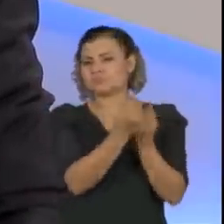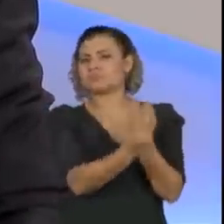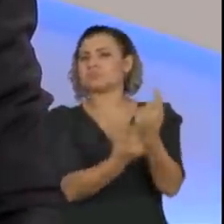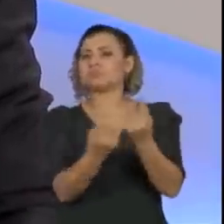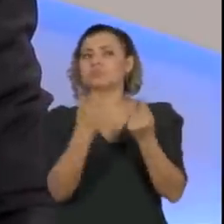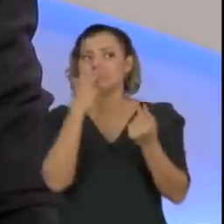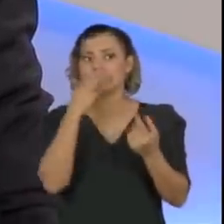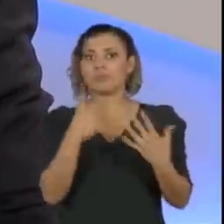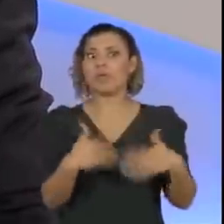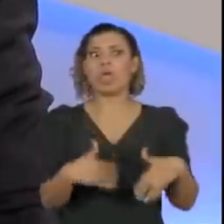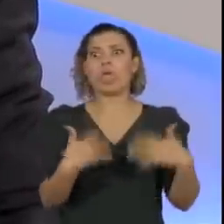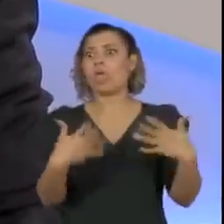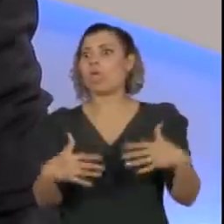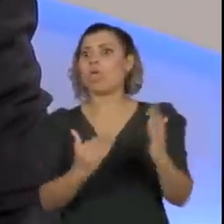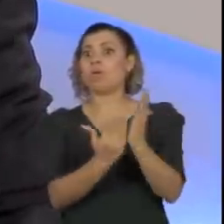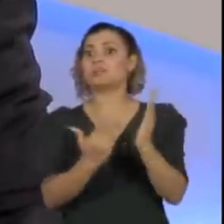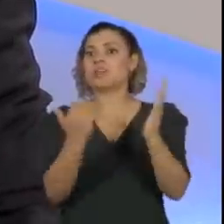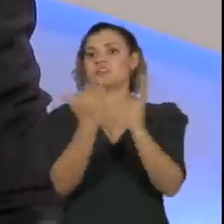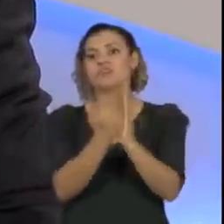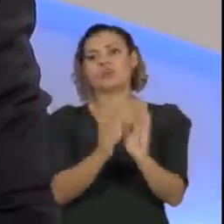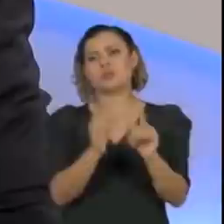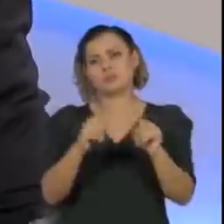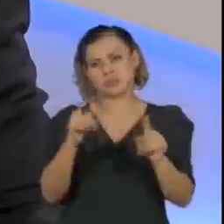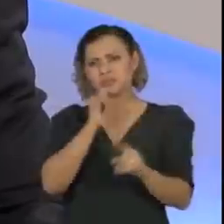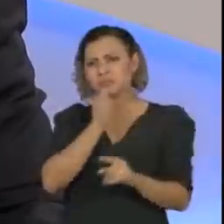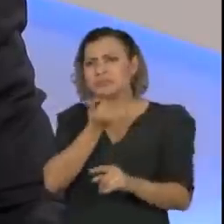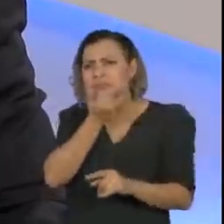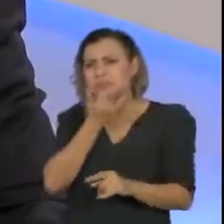e tal, mas a relação com o presidente sempre absolutamente cordial.